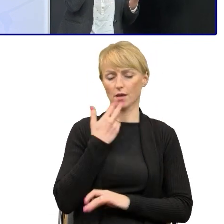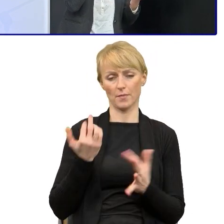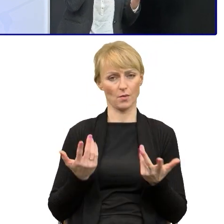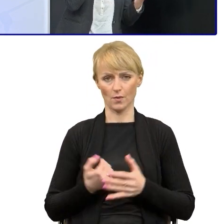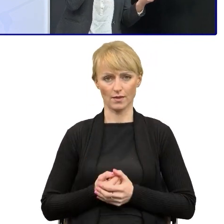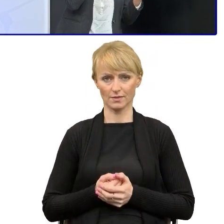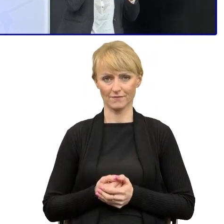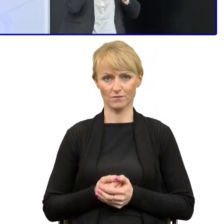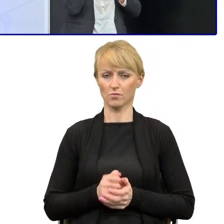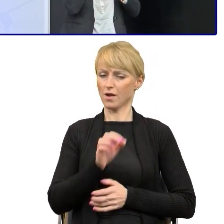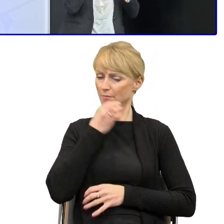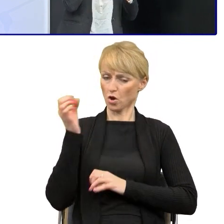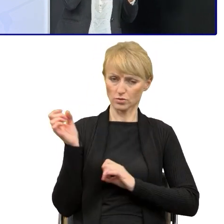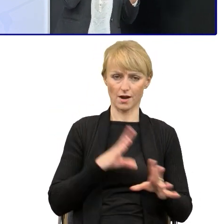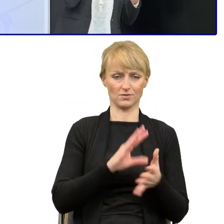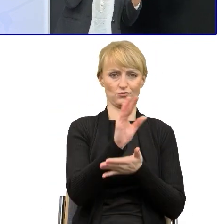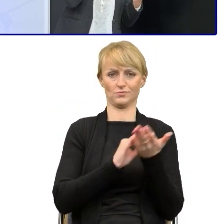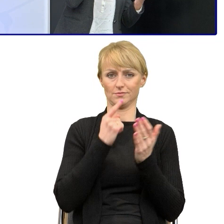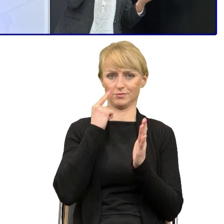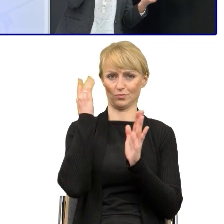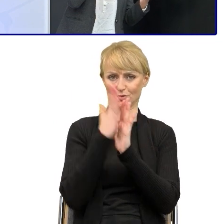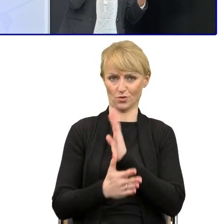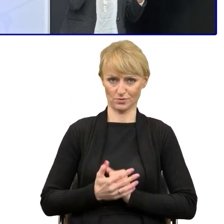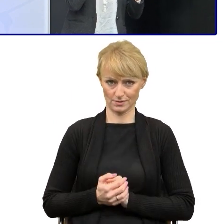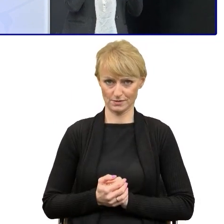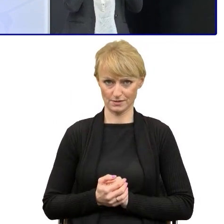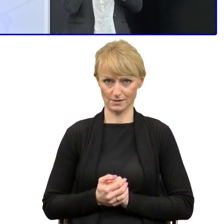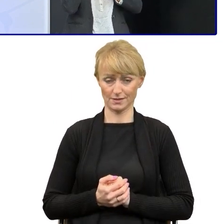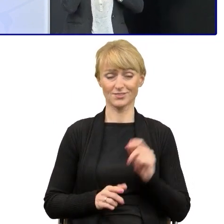Natomiast to rzeczywiście czasami przetłumaczenie na język prosty